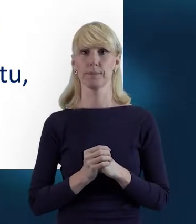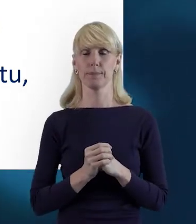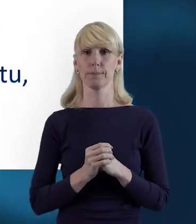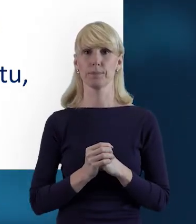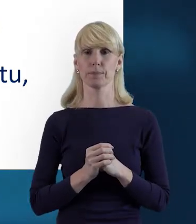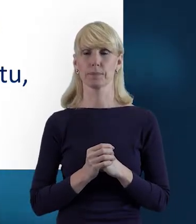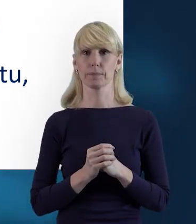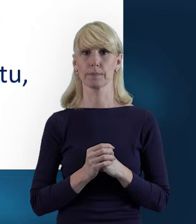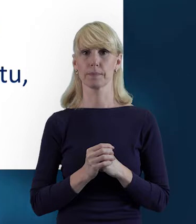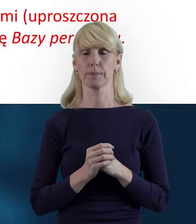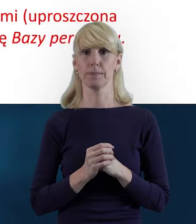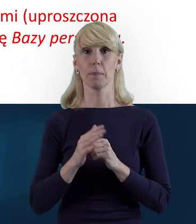W kolejnym slajdzie,